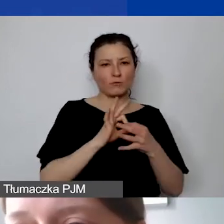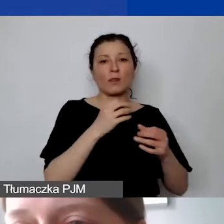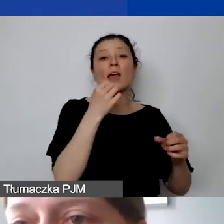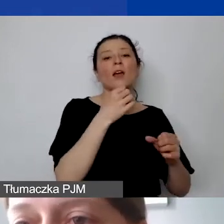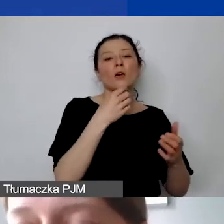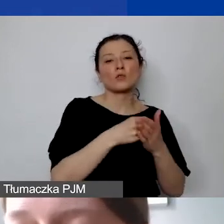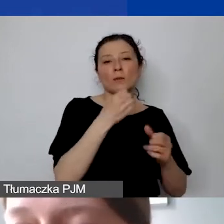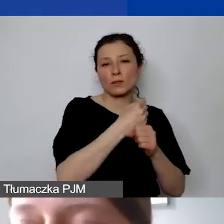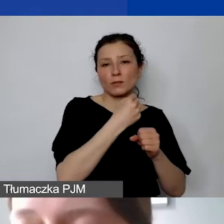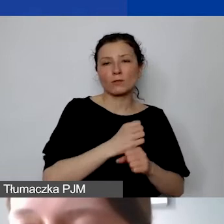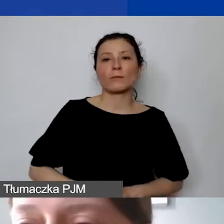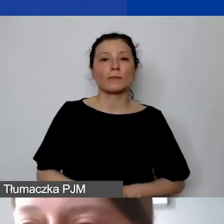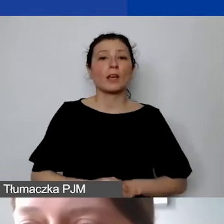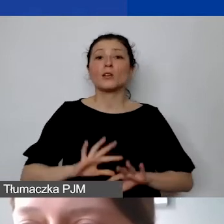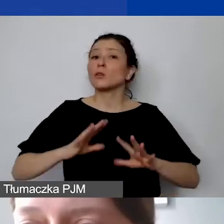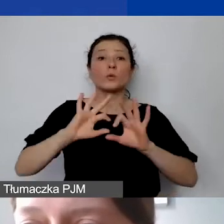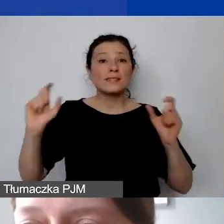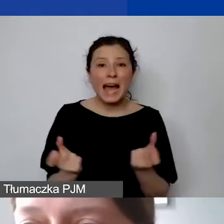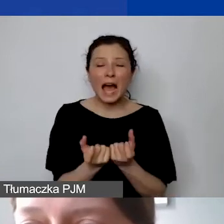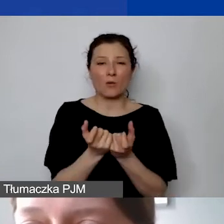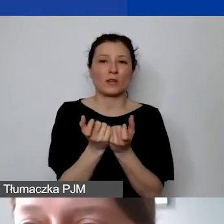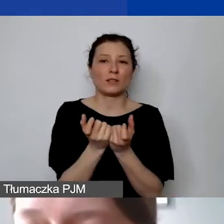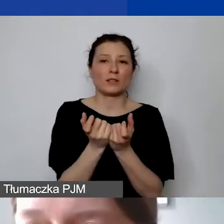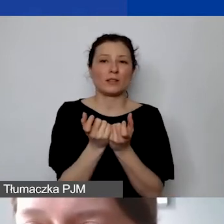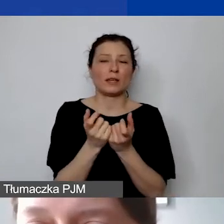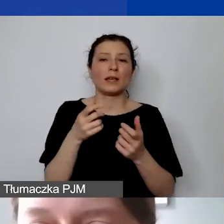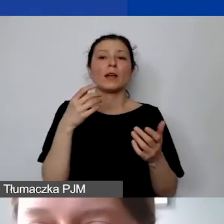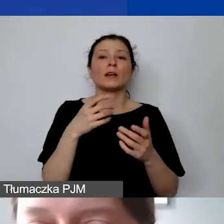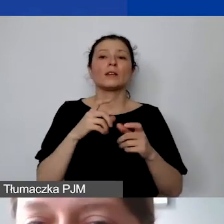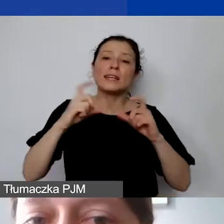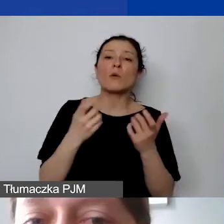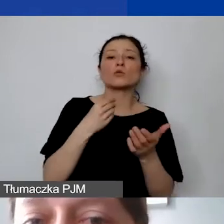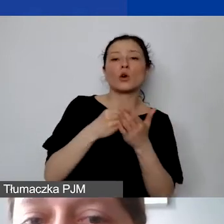w stosunku do całych kosztów bezpośrednich projektu.